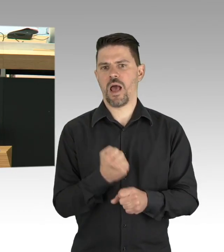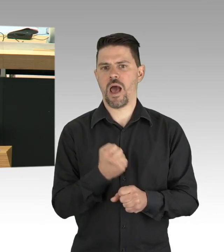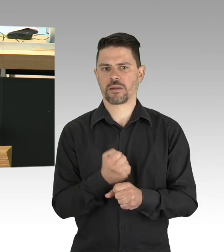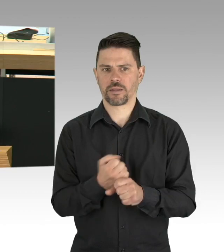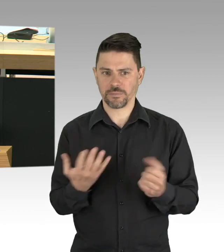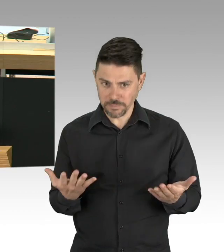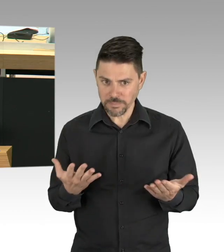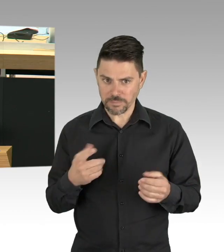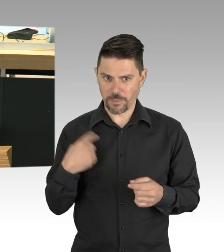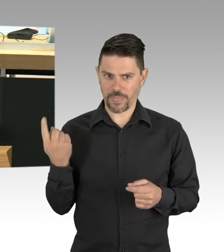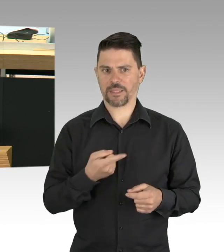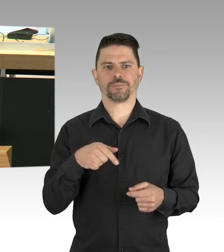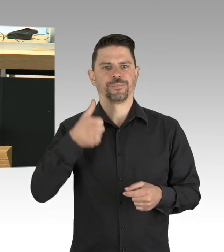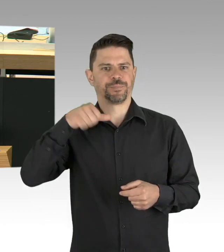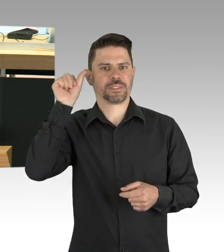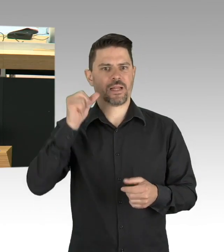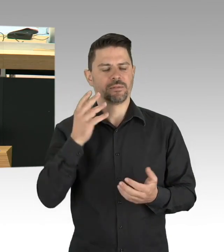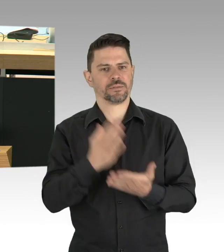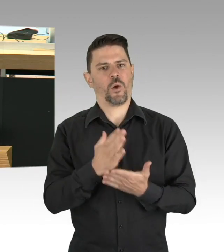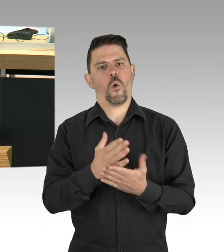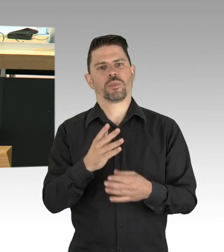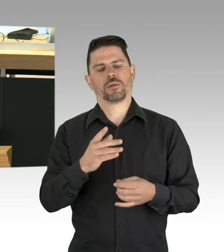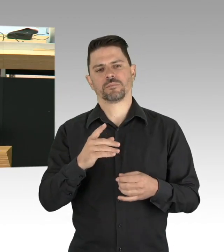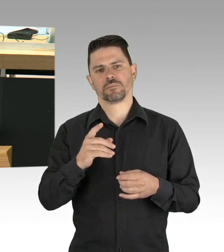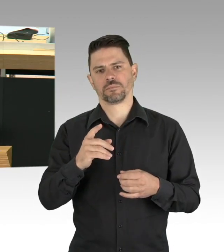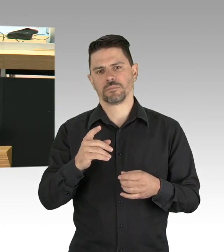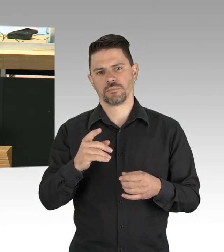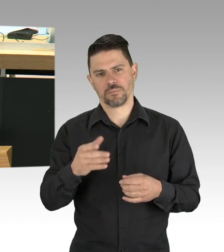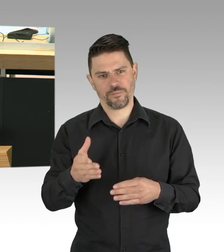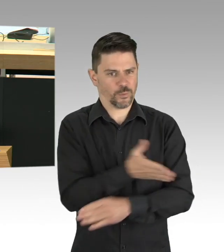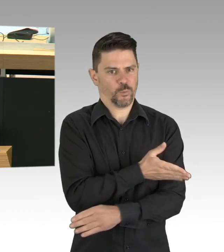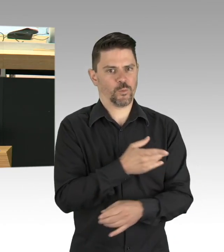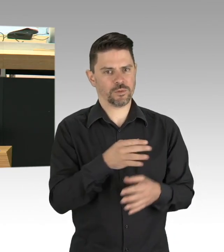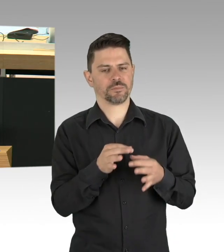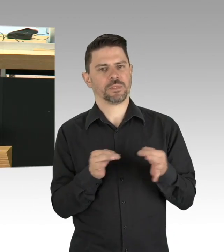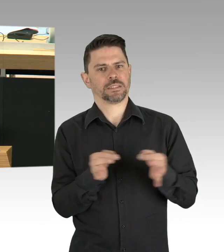wurde eine Ausgangsbeschränkung verfügt, die inzwischen durch eine Entscheidung des Senats,